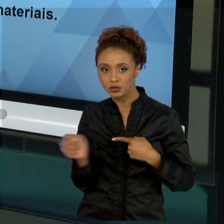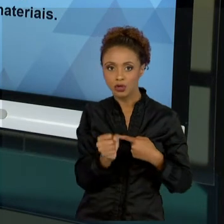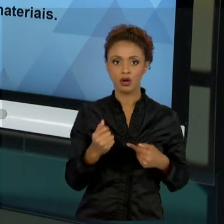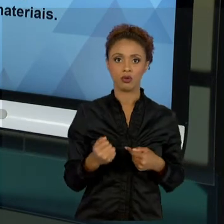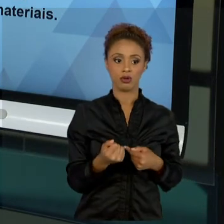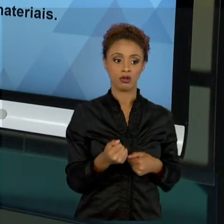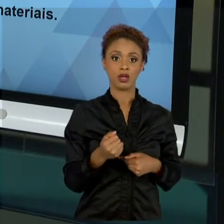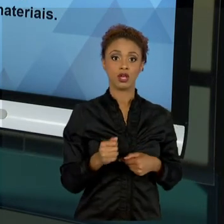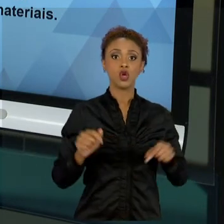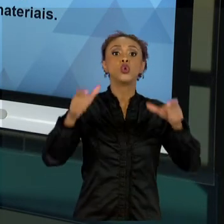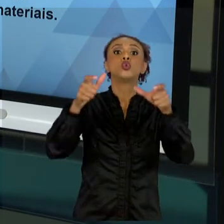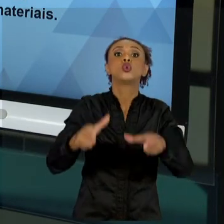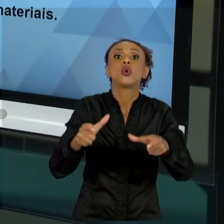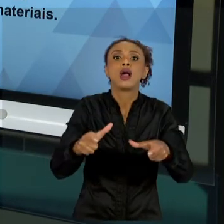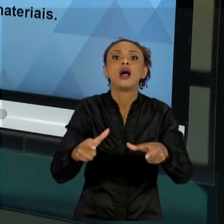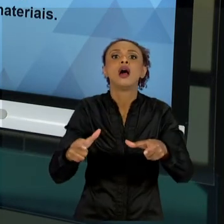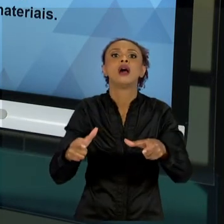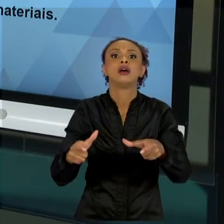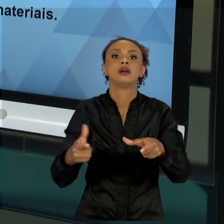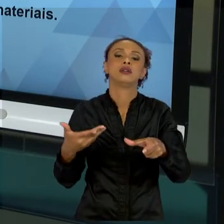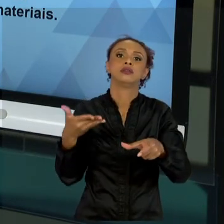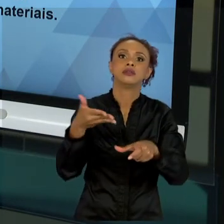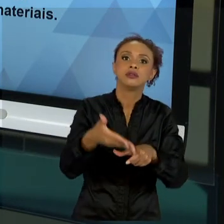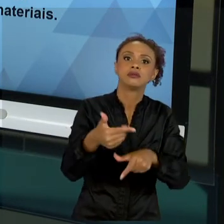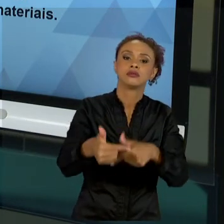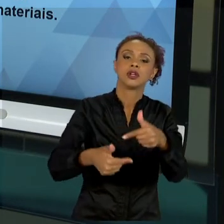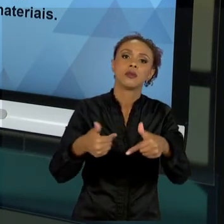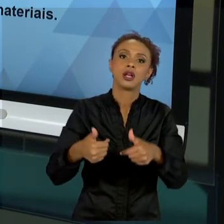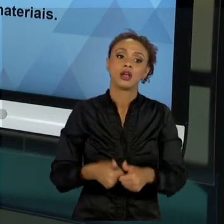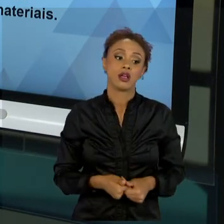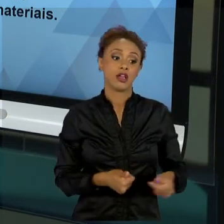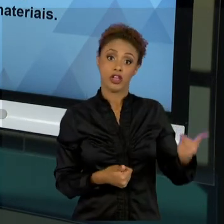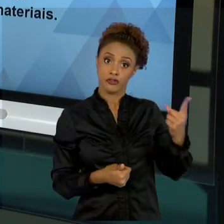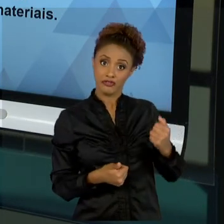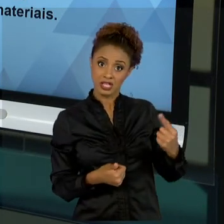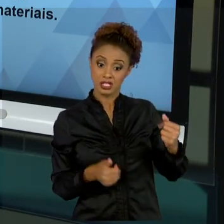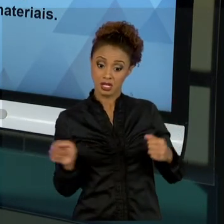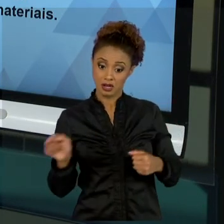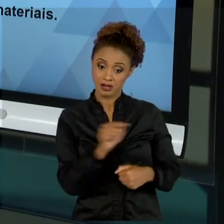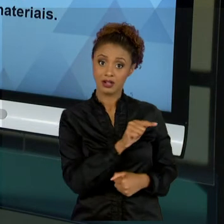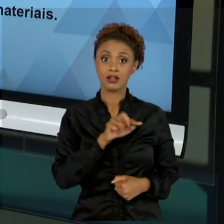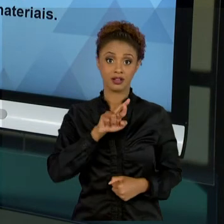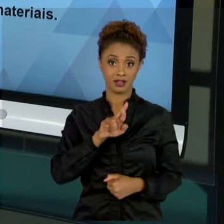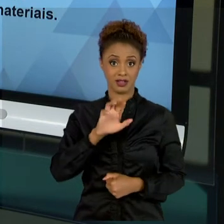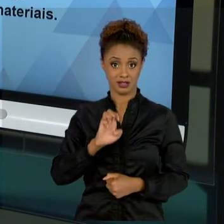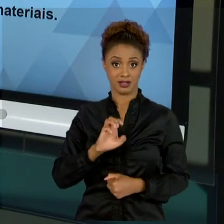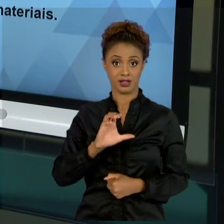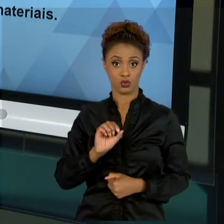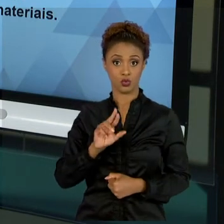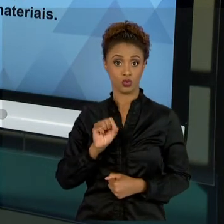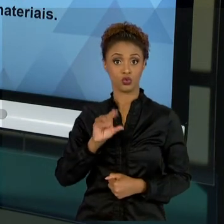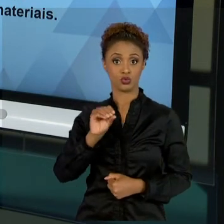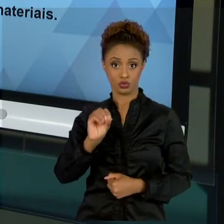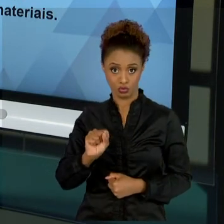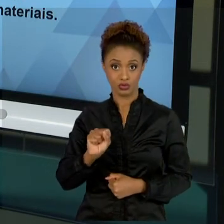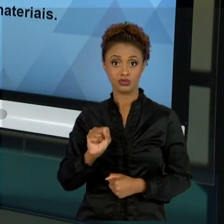RECURSOS DEVE SER BEM COLOCADOS DENTRO DO NOSSO ESCOPO. LEMBRANDO QUE ESCOPO TRATA-SE DO LIMITE